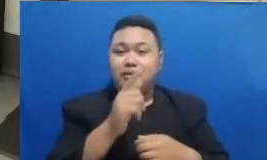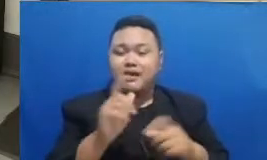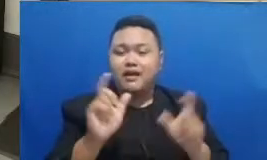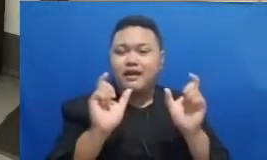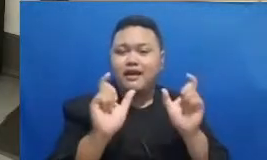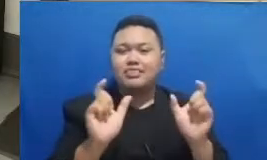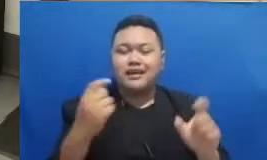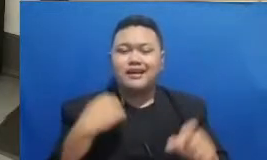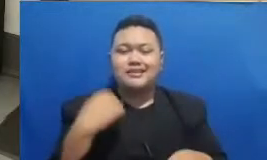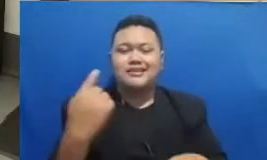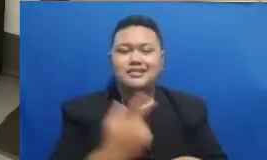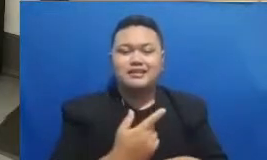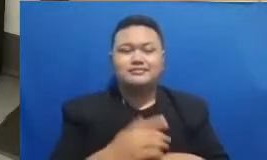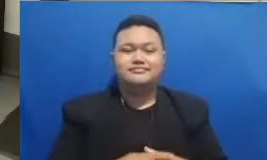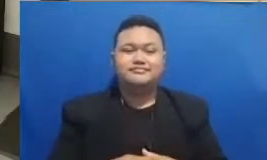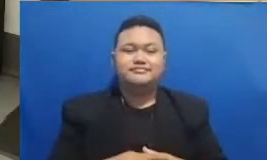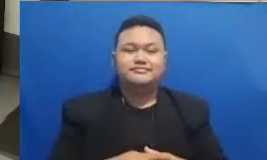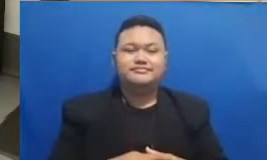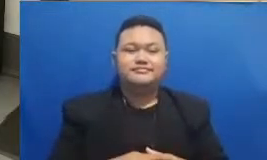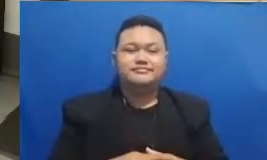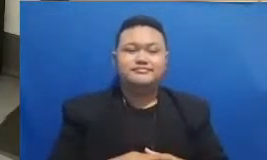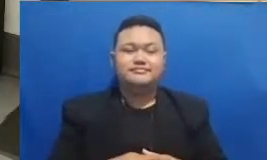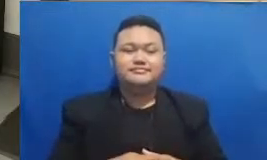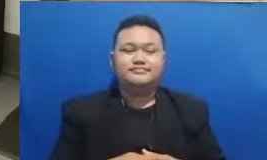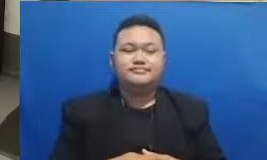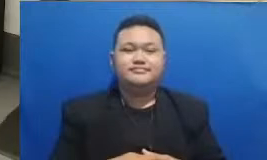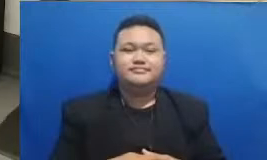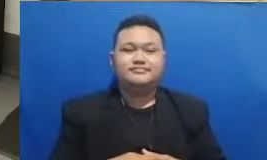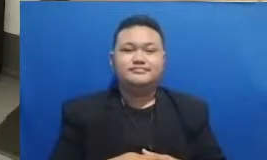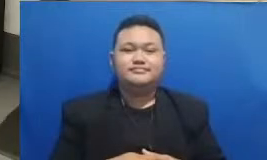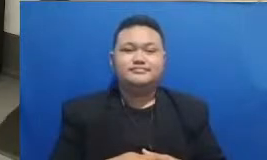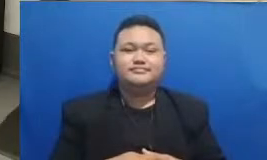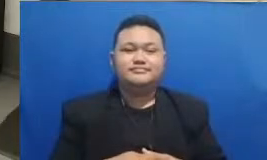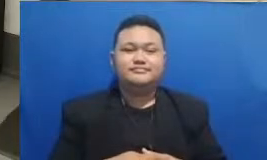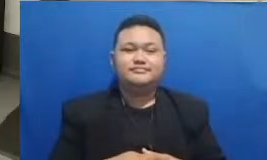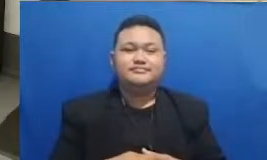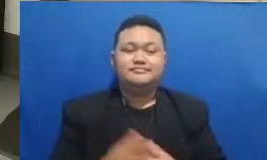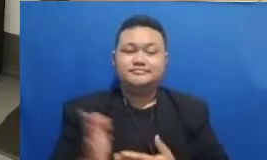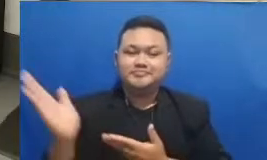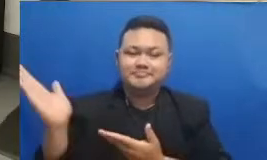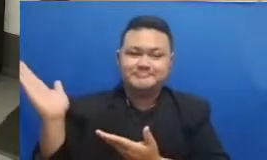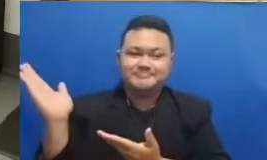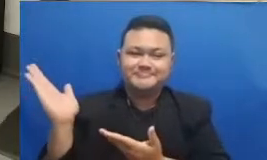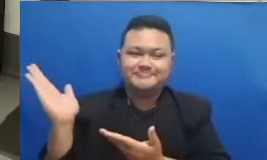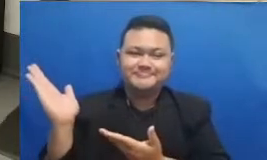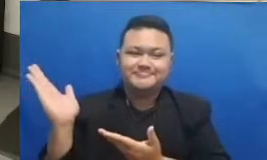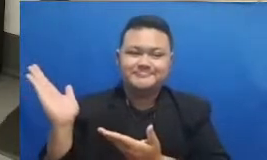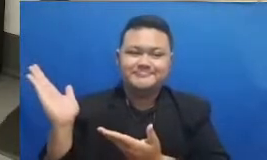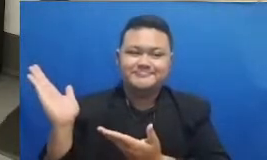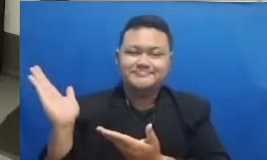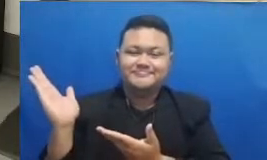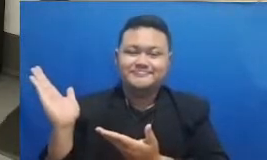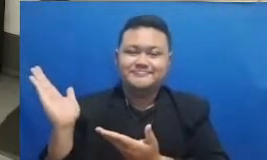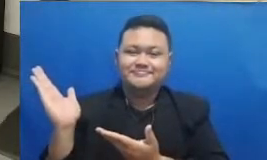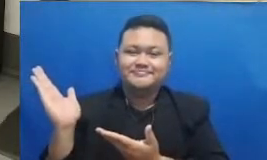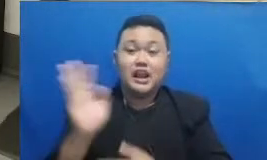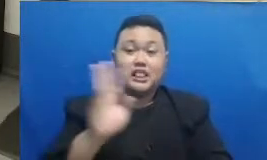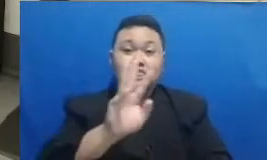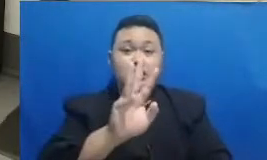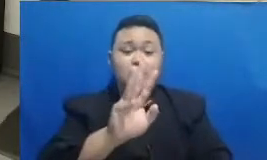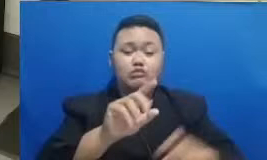silahkan kita bisa lihat tebak katanya Oh ini ada tiga blog ini ya saya kasih clue ya Bapak